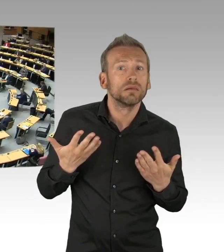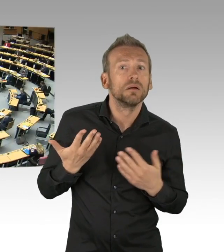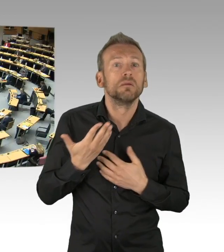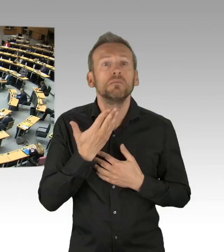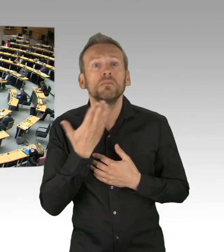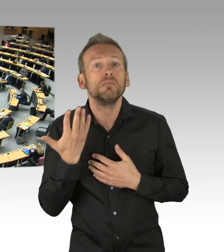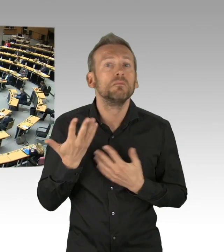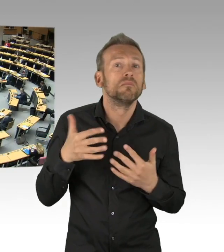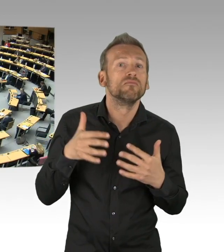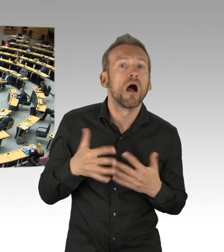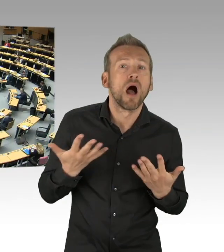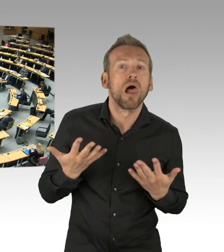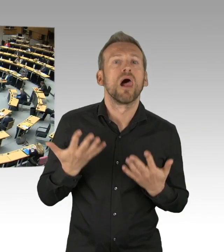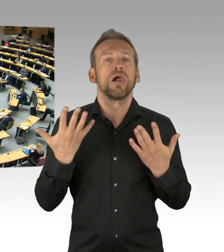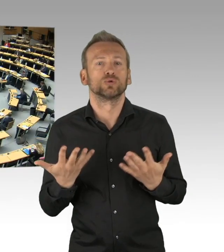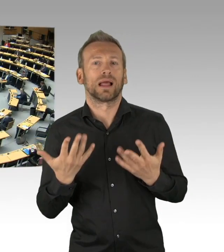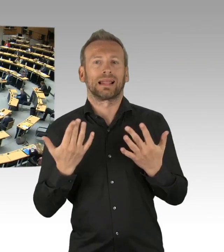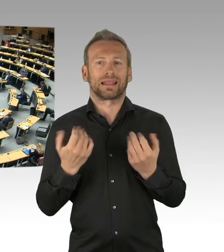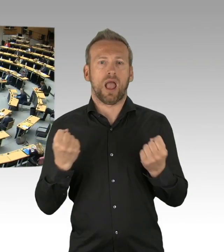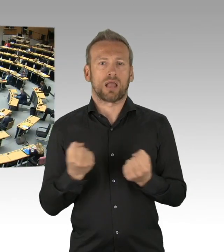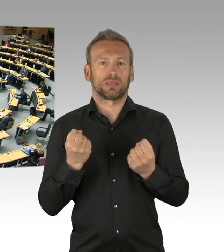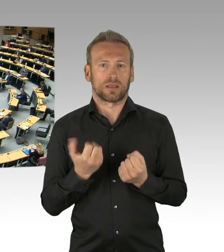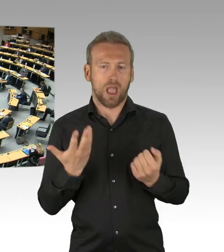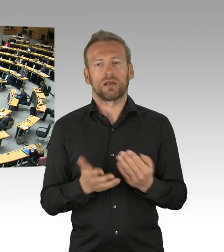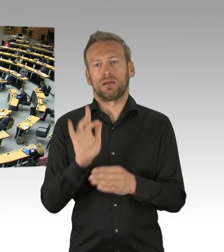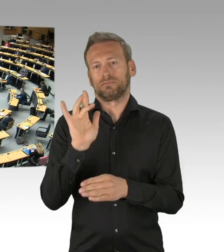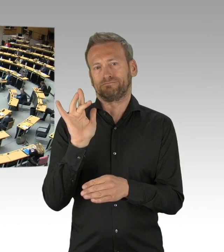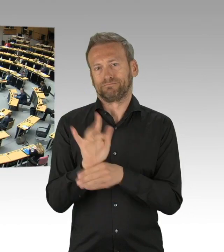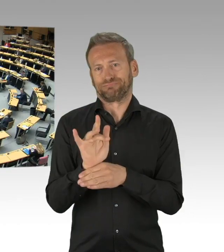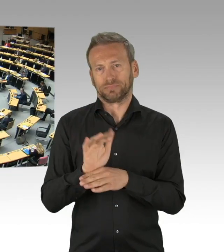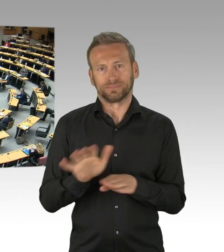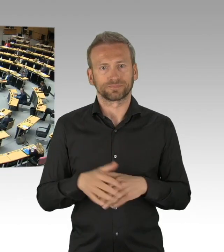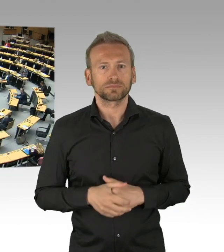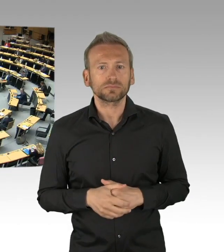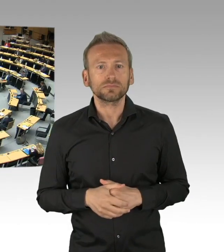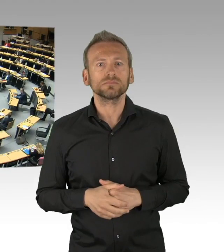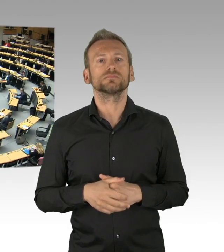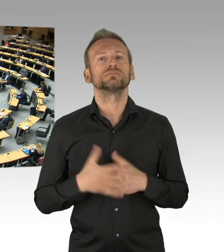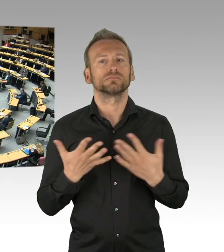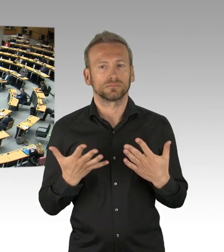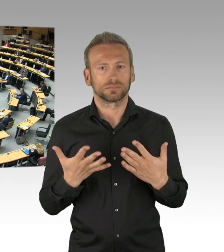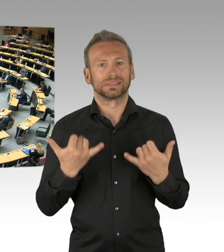(Sprecherwechsel) Vielen Dank, Herr Präsident, liebe Kolleginnen und Kollegen, im Namen und Auftrag meiner Fraktion,